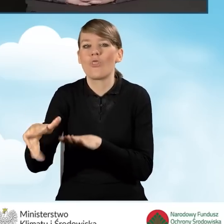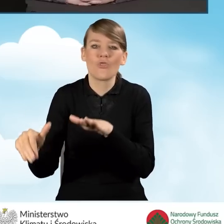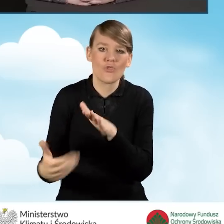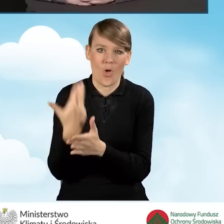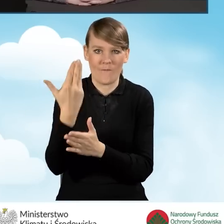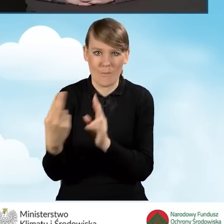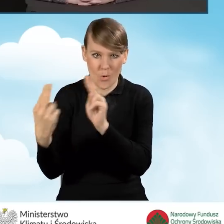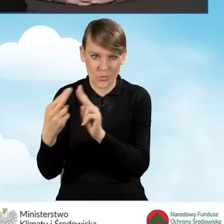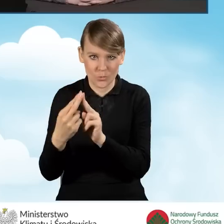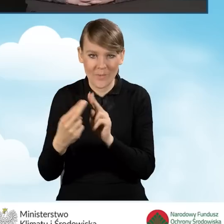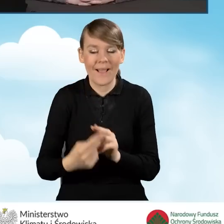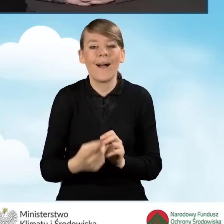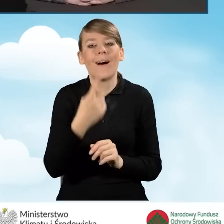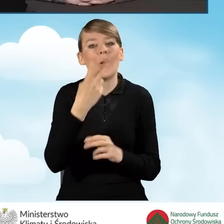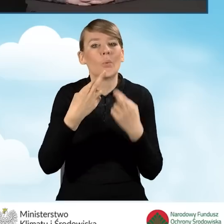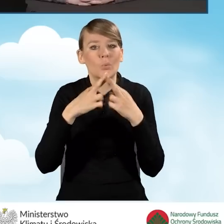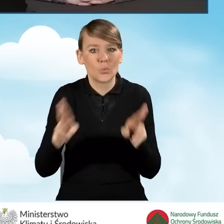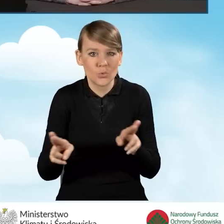Różnica jest taka, że koszty są kwalifikowane